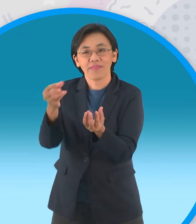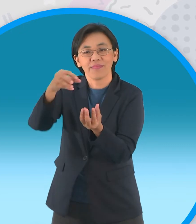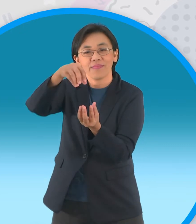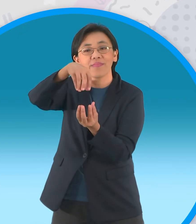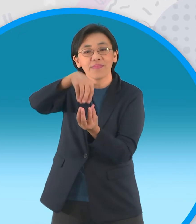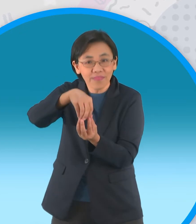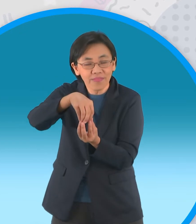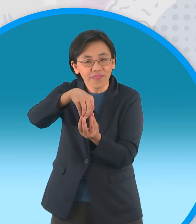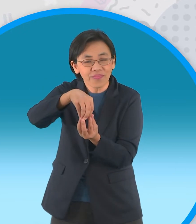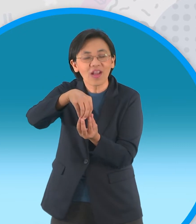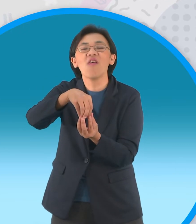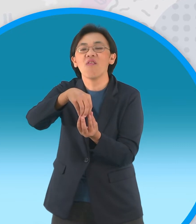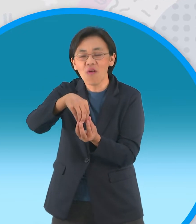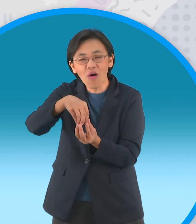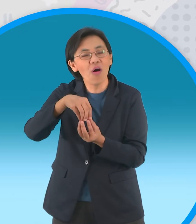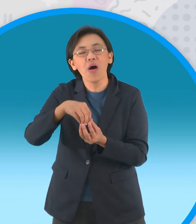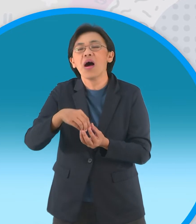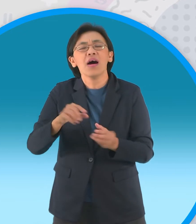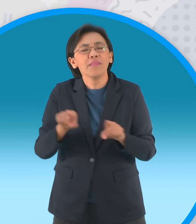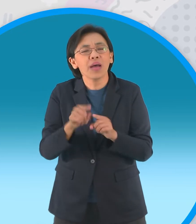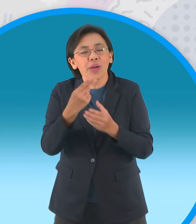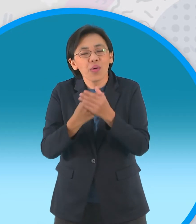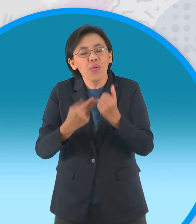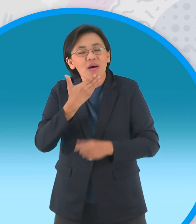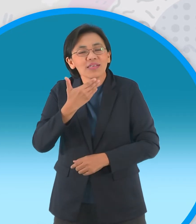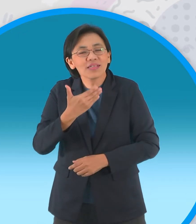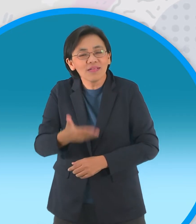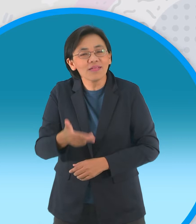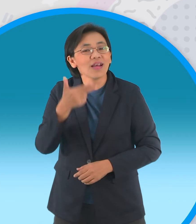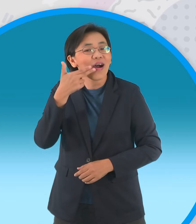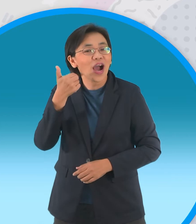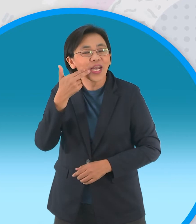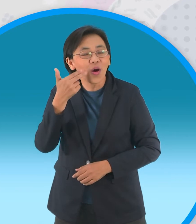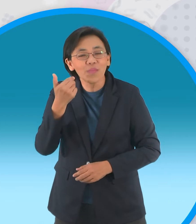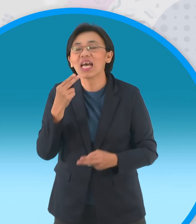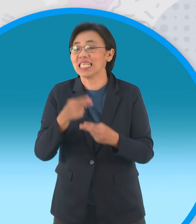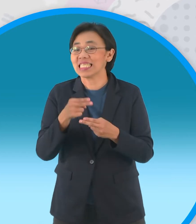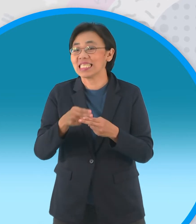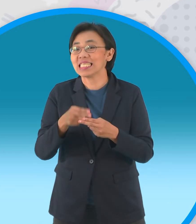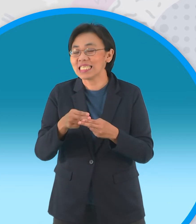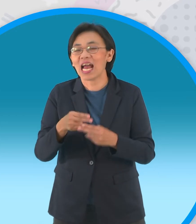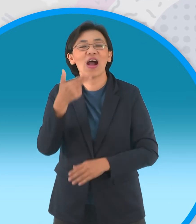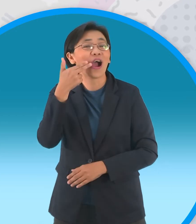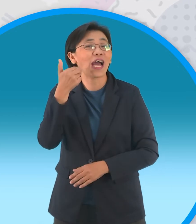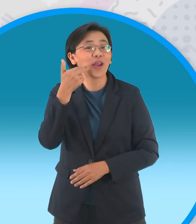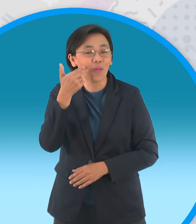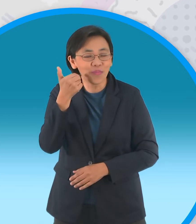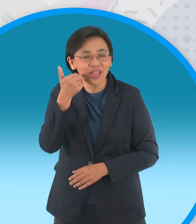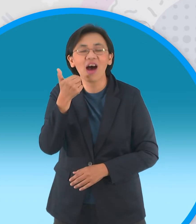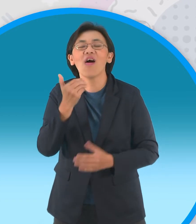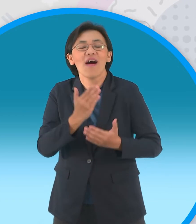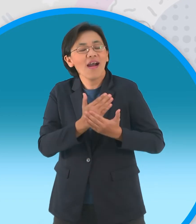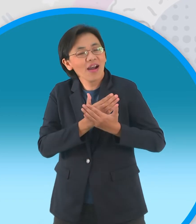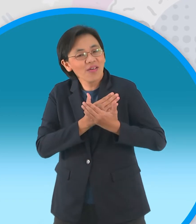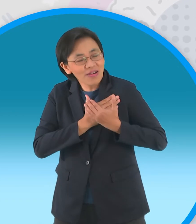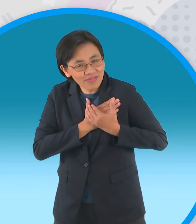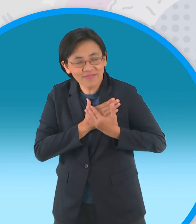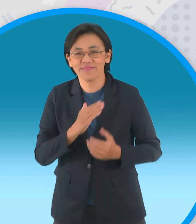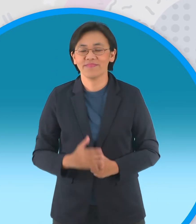ว่าจะได้อยู่ร่วมกันตลอดไปขนมนี้ จึงถูกเรียกขานกันในนามขนมแห่งความรัก